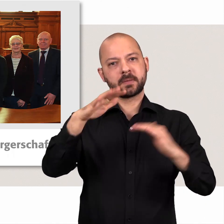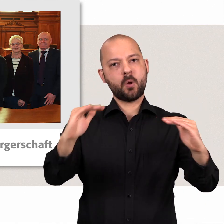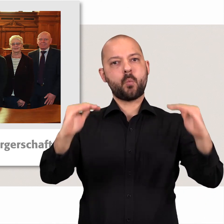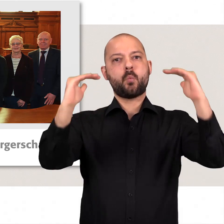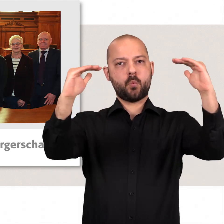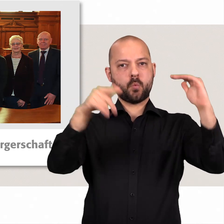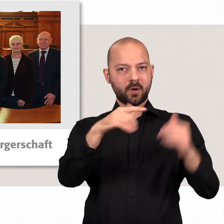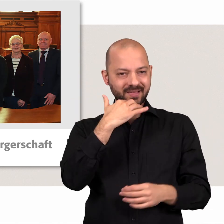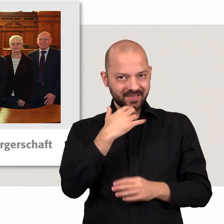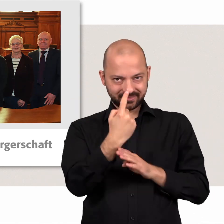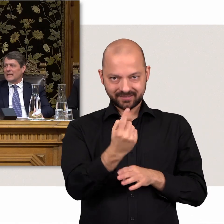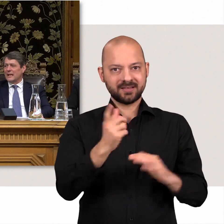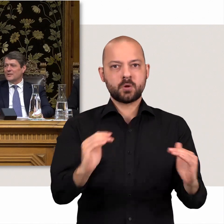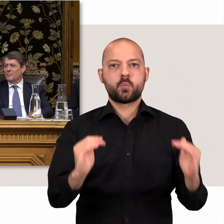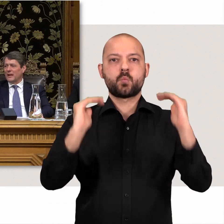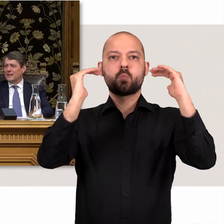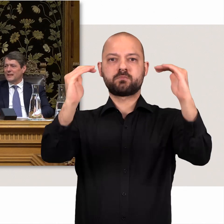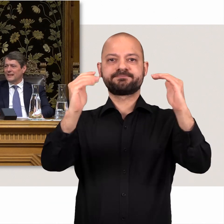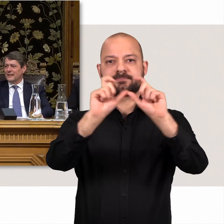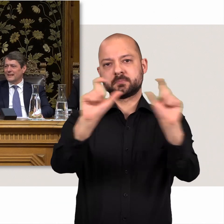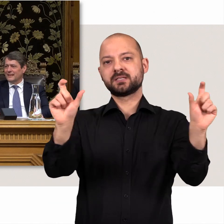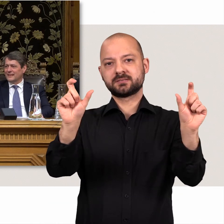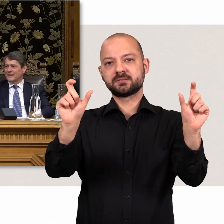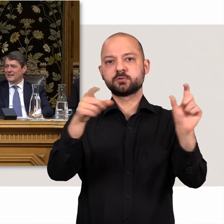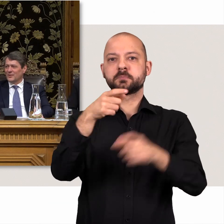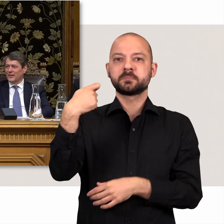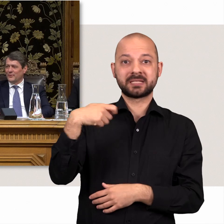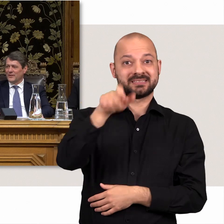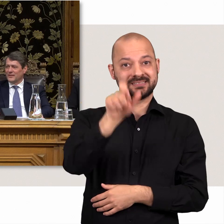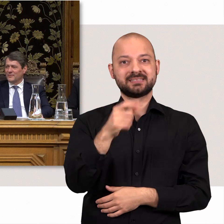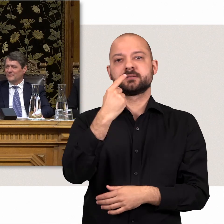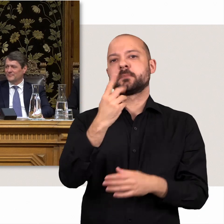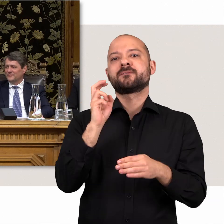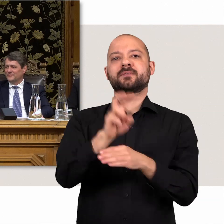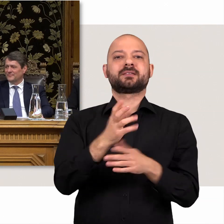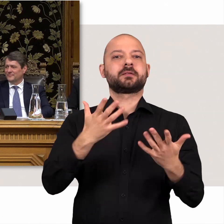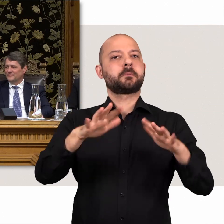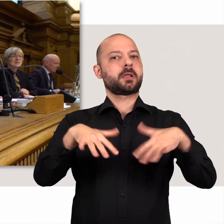Es sitzt etwas erhöht hinter dem Redepult. Die Präsidentin vertritt das Parlament in der Öffentlichkeit.